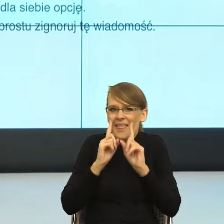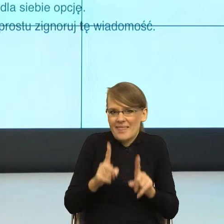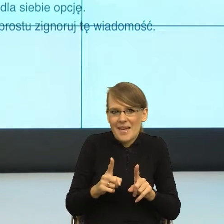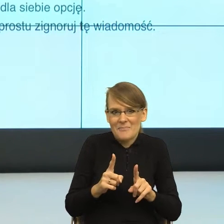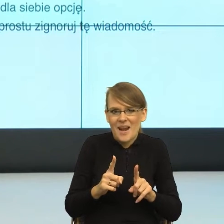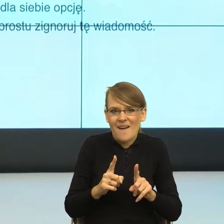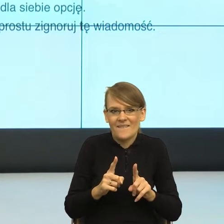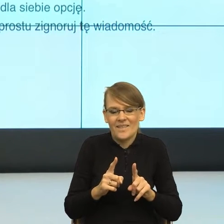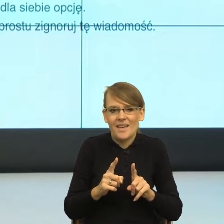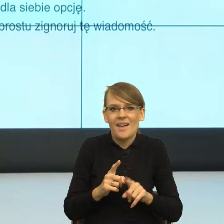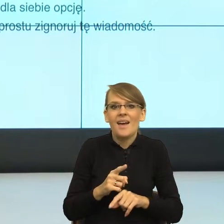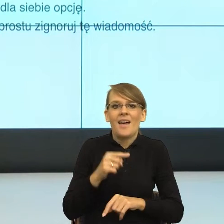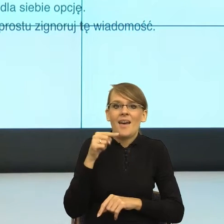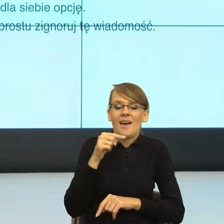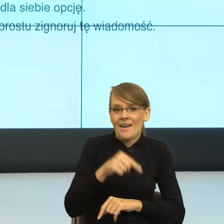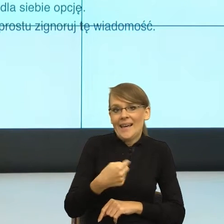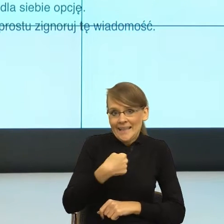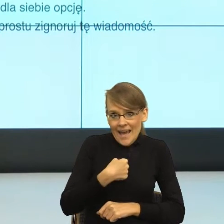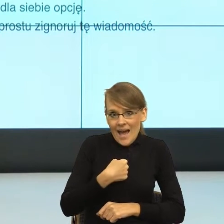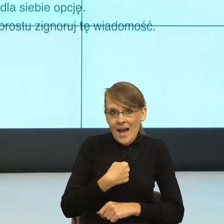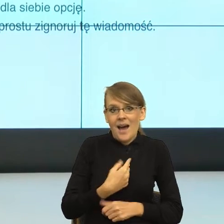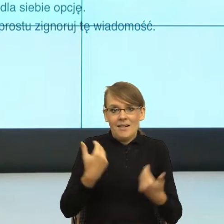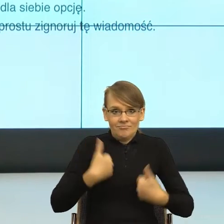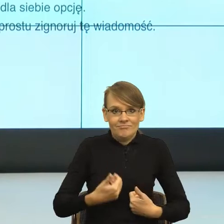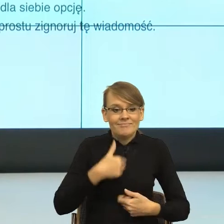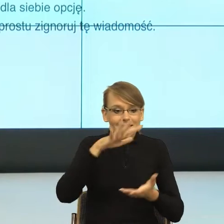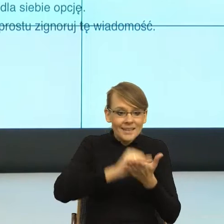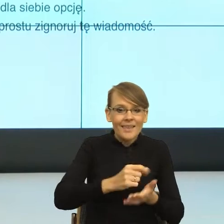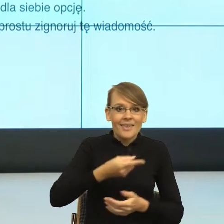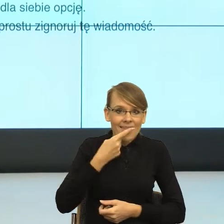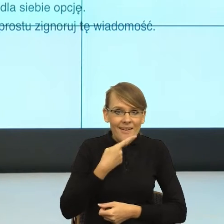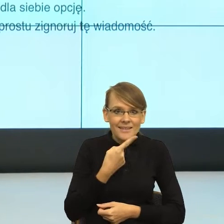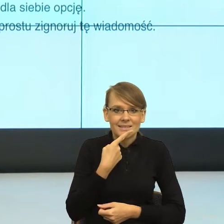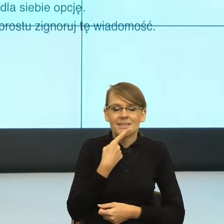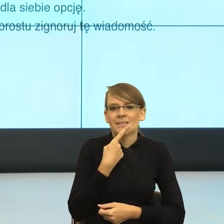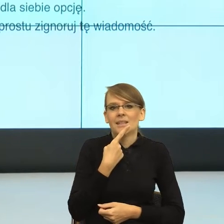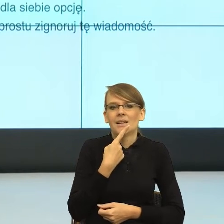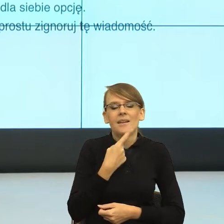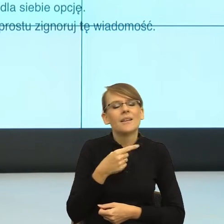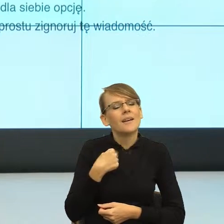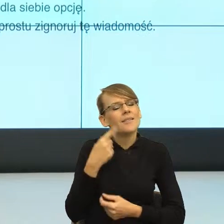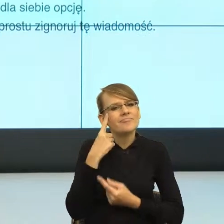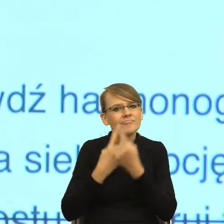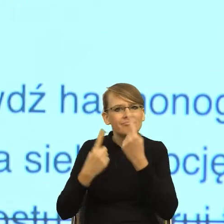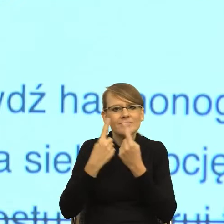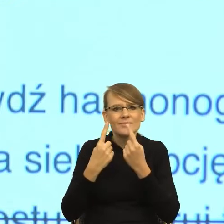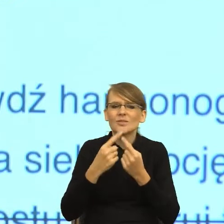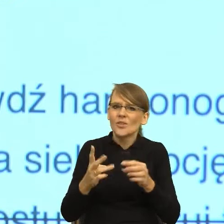taki postulat, który ja jako osoba zajmująca się językiem bardzo mocno czuję, to taki postulat, aby właśnie sygnatariusze tej